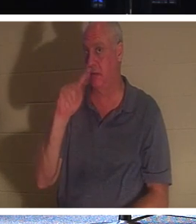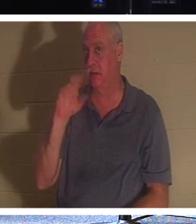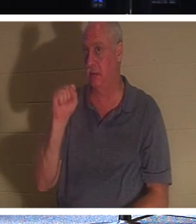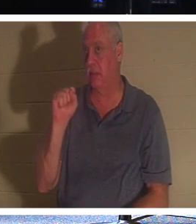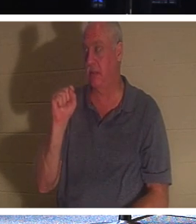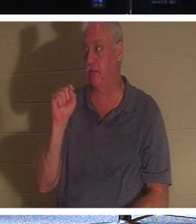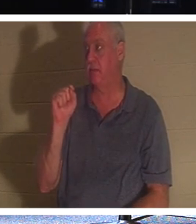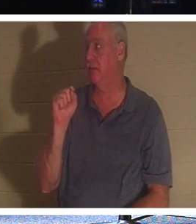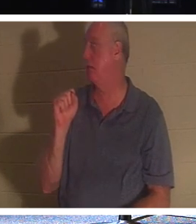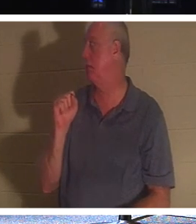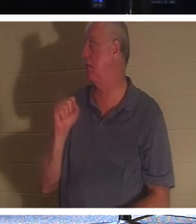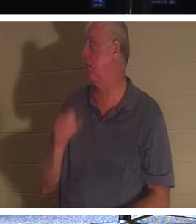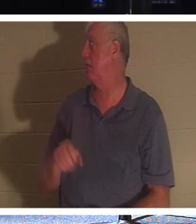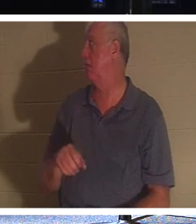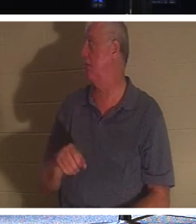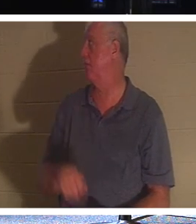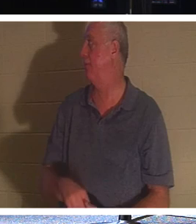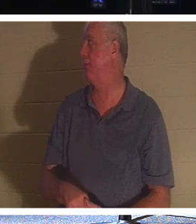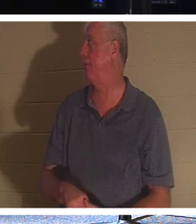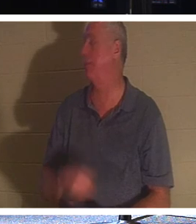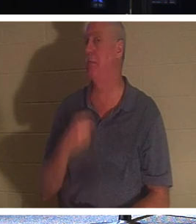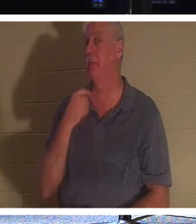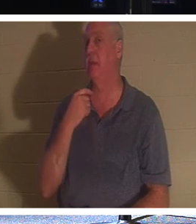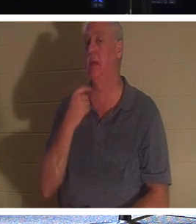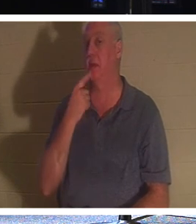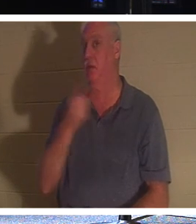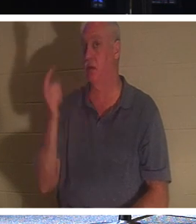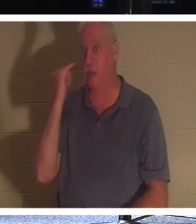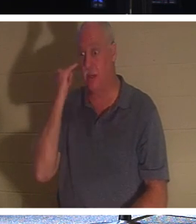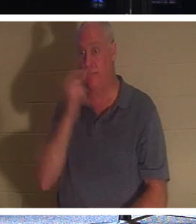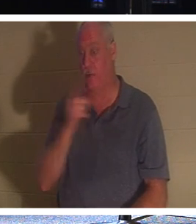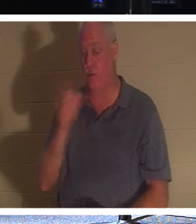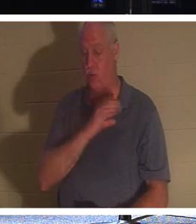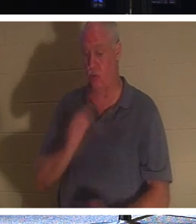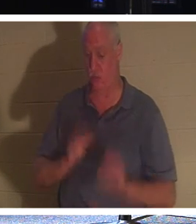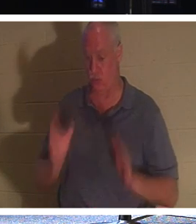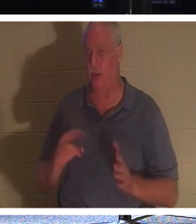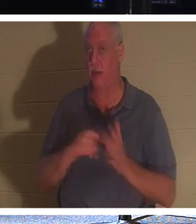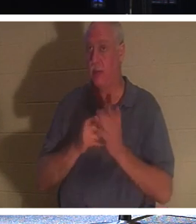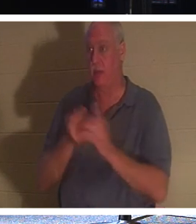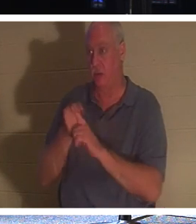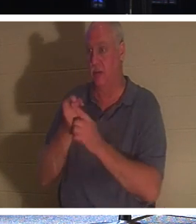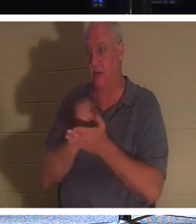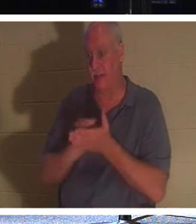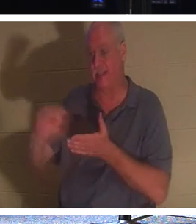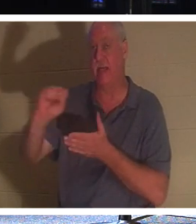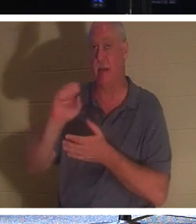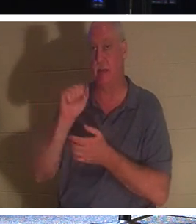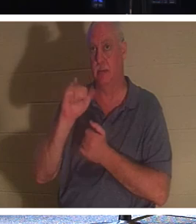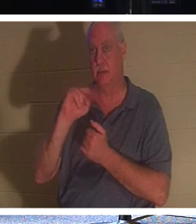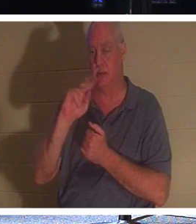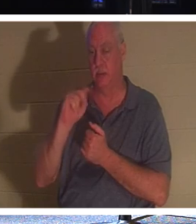. 그러나 당신이 기독교인이라면 당신은 성자입니다. 왜냐하면 기독교인들은 자신이